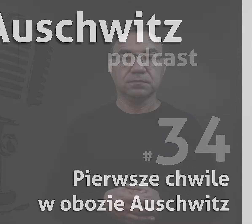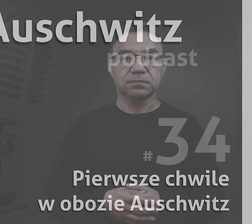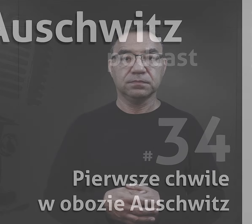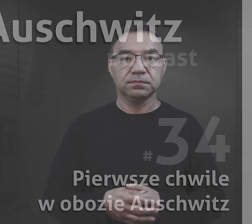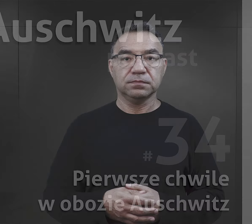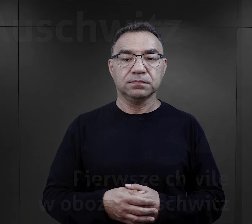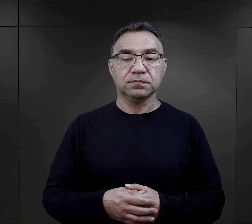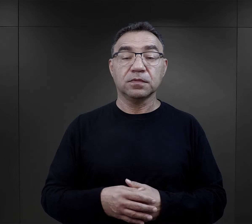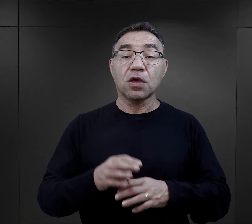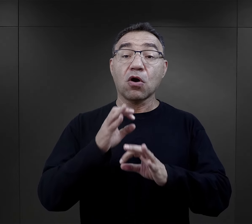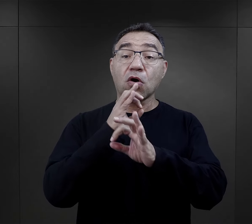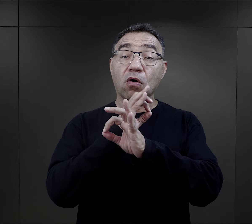"O Auschwitz".